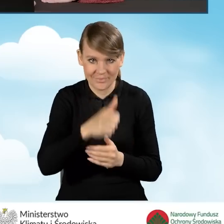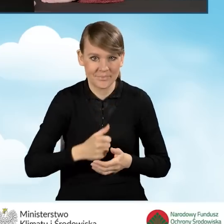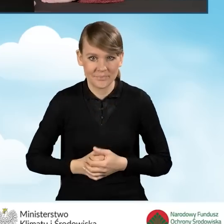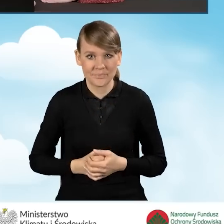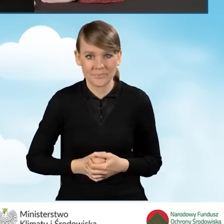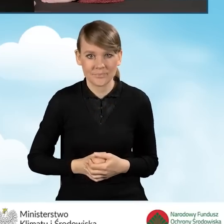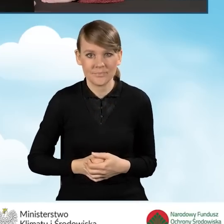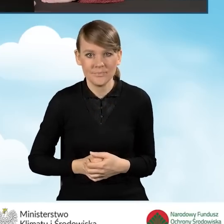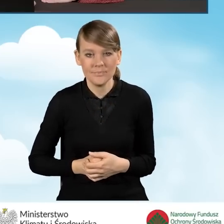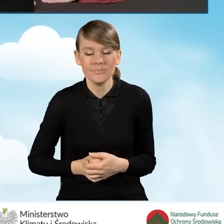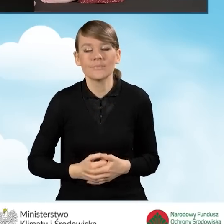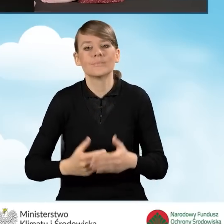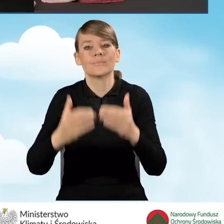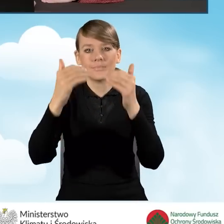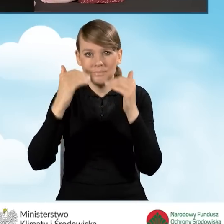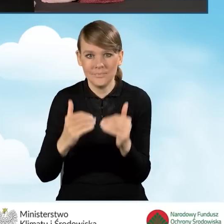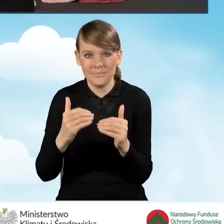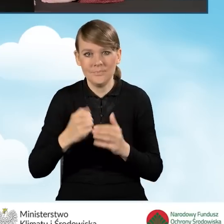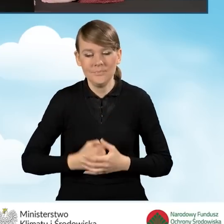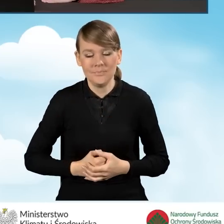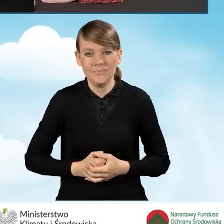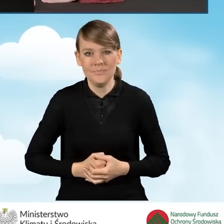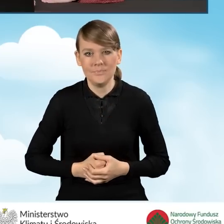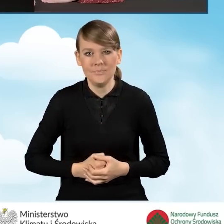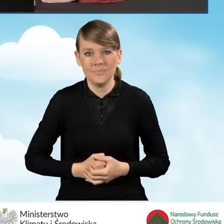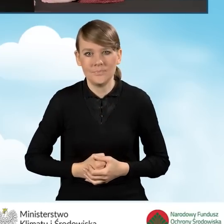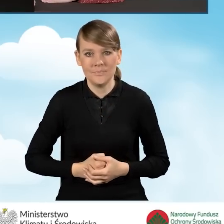W następnej kolejności przechodzimy już stricte do naszego wniosku